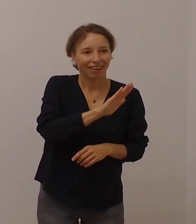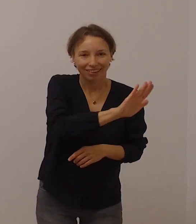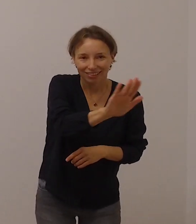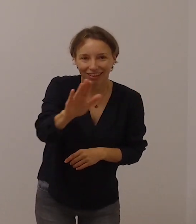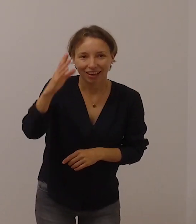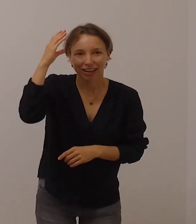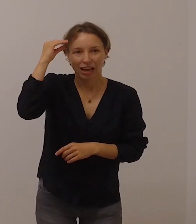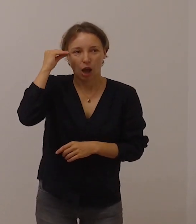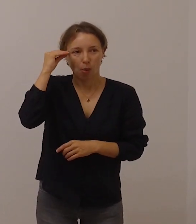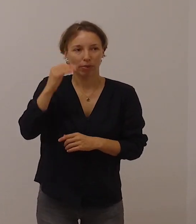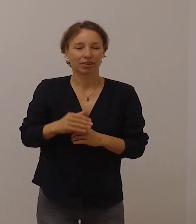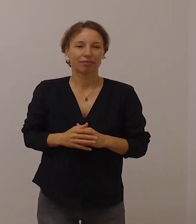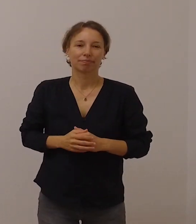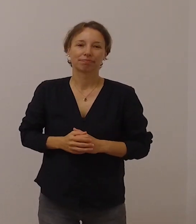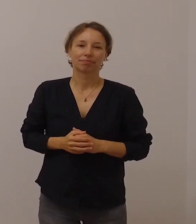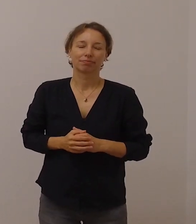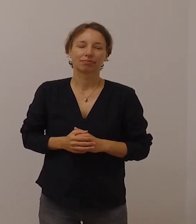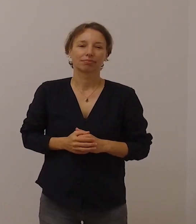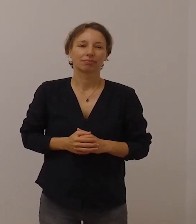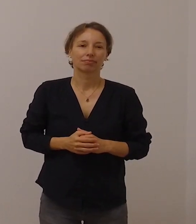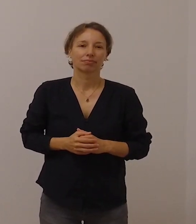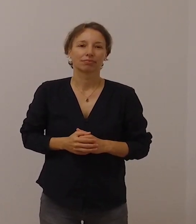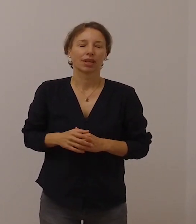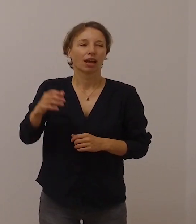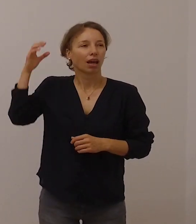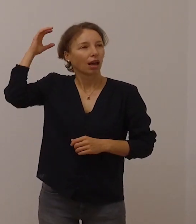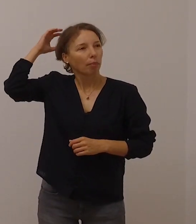Papst Franziskus hat davon gesprochen,